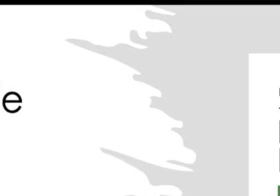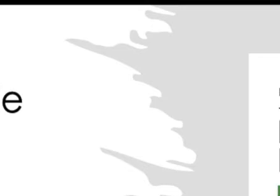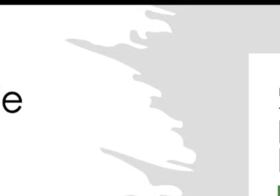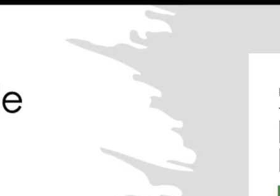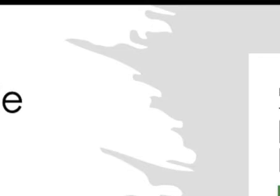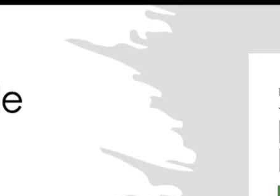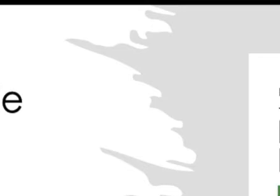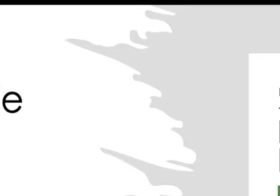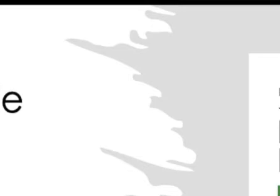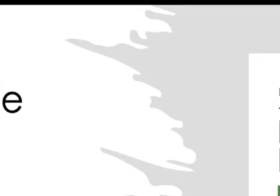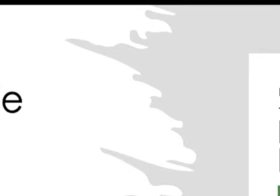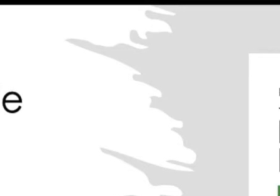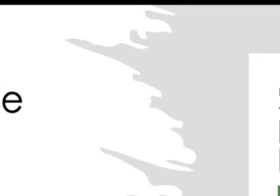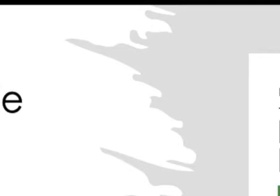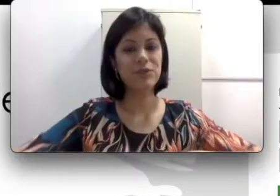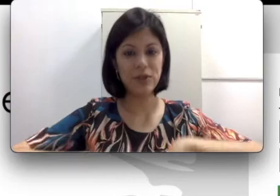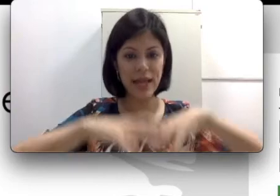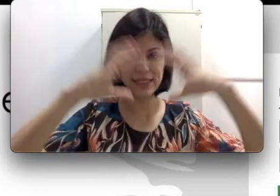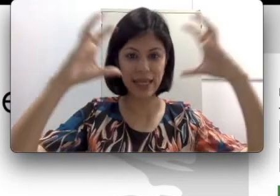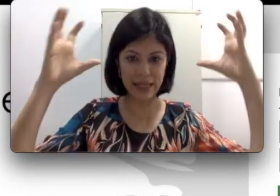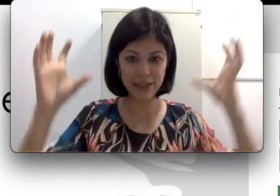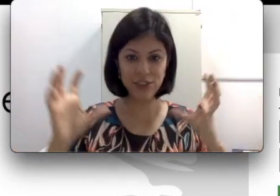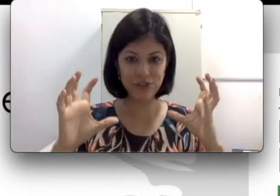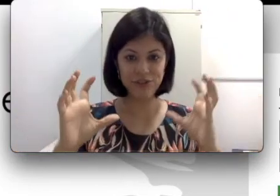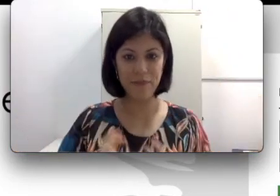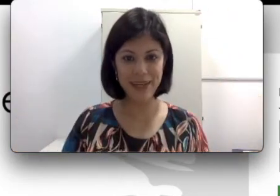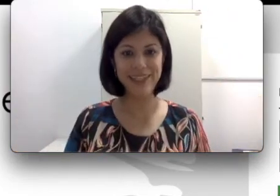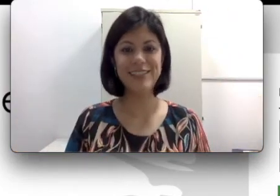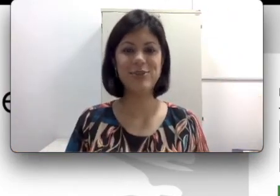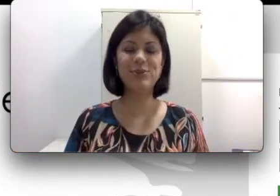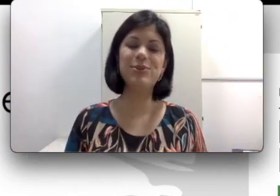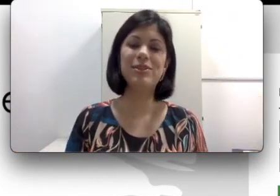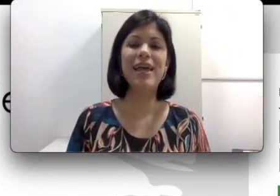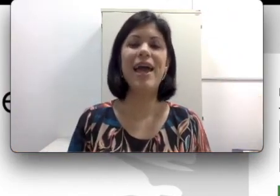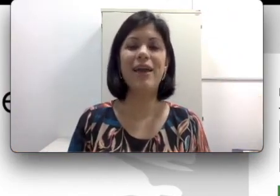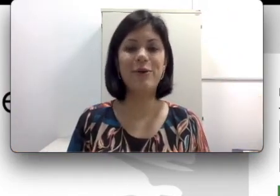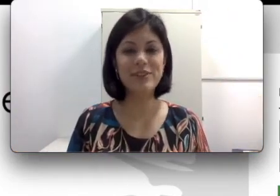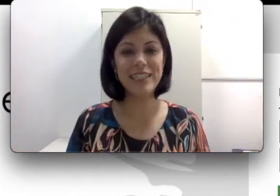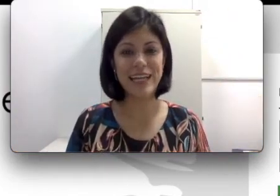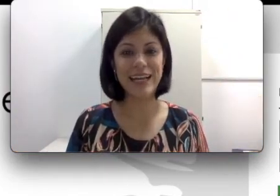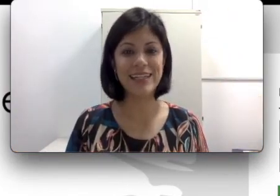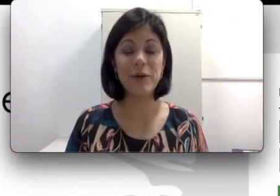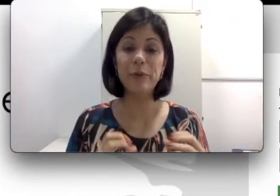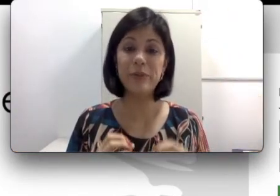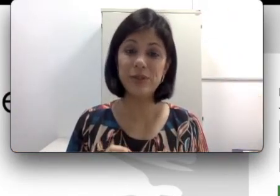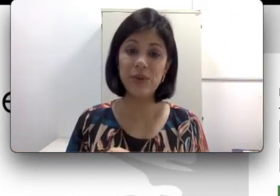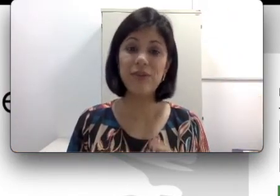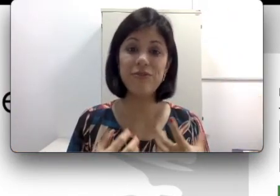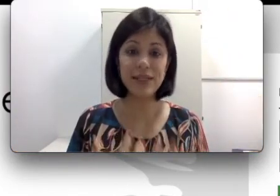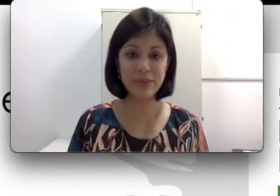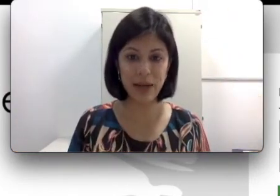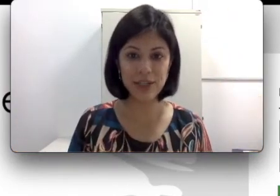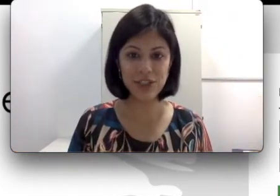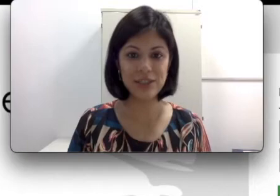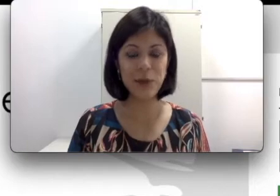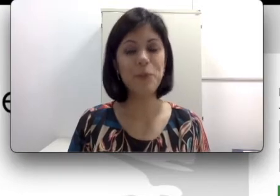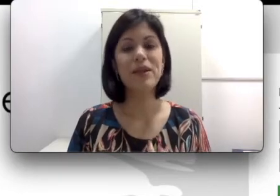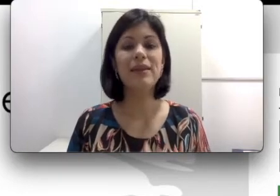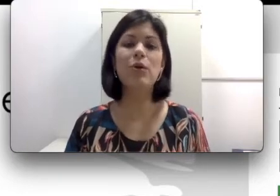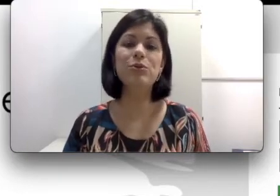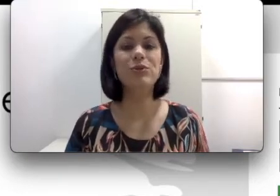de surdos. Toda essa grande família de surdos é considerada uma pessoa que faz parte da